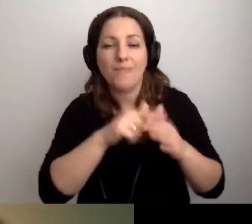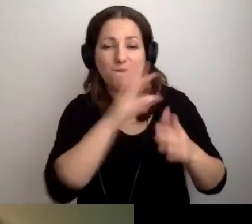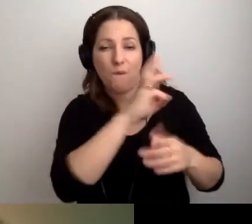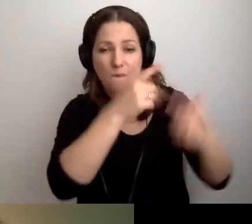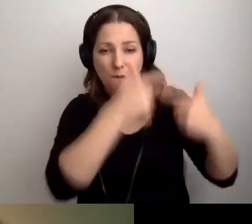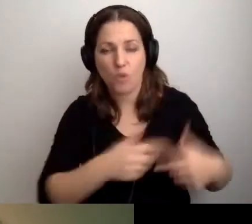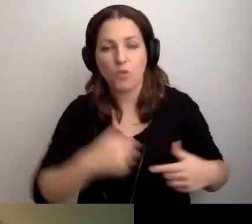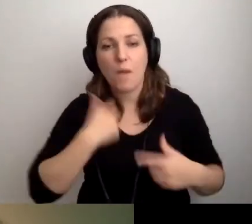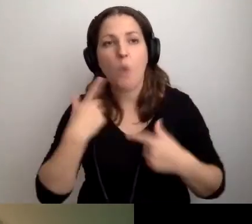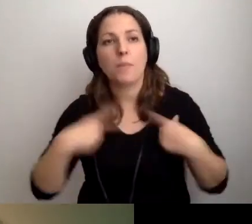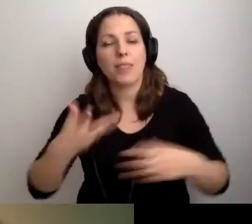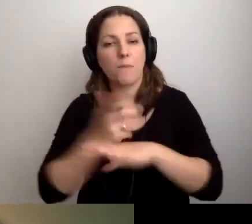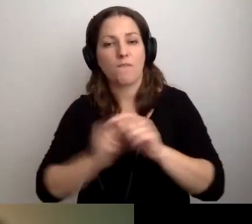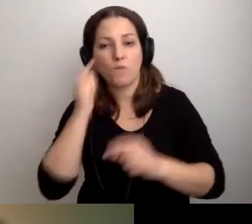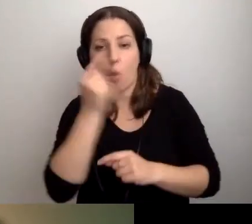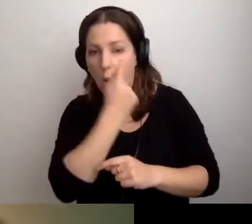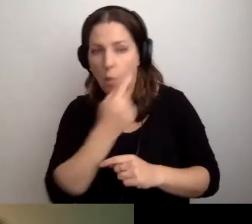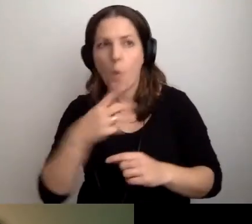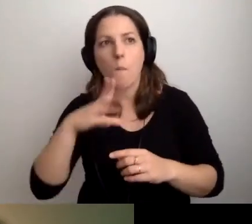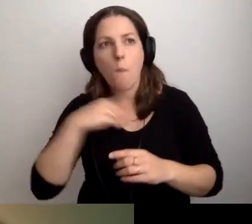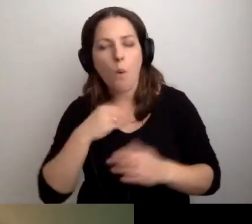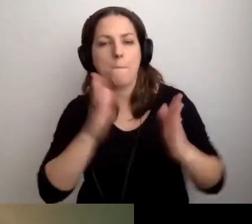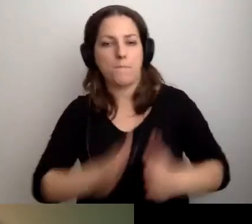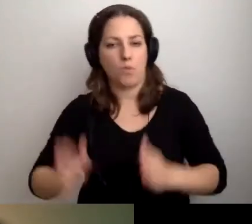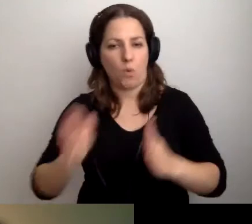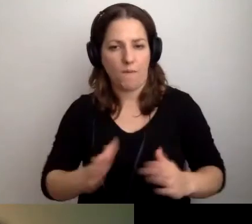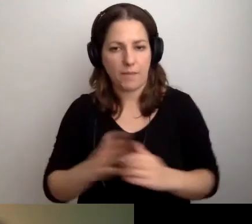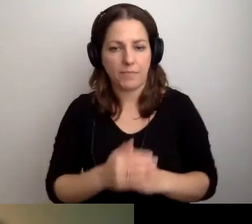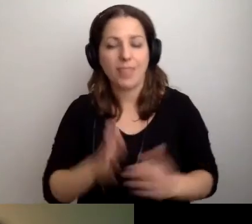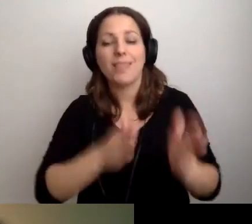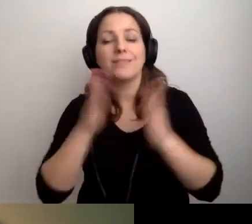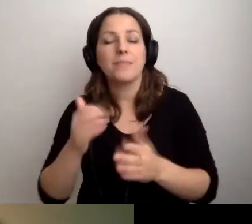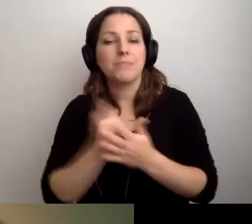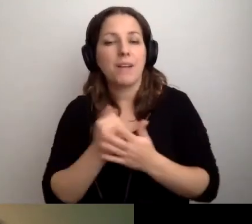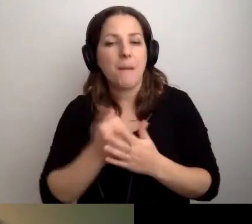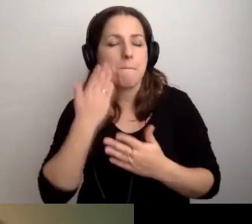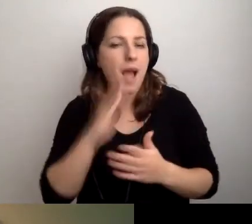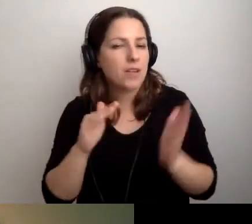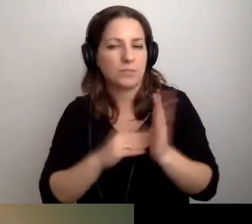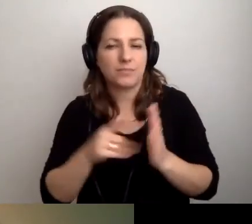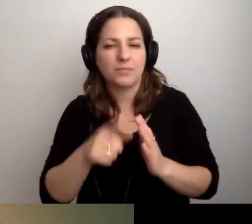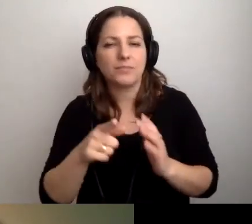Żeby osoba z niepełnosprawnością wzroku mogła się przygotować. Sprawa następna: bardzo się przyda człowiek.